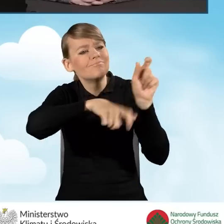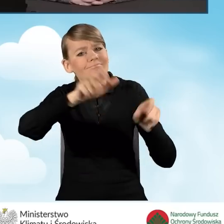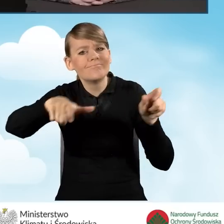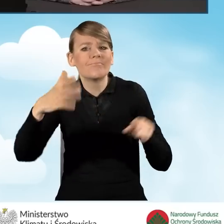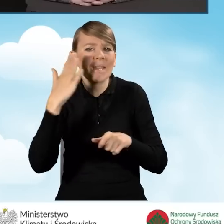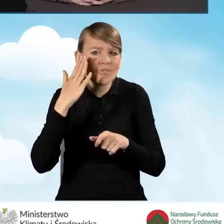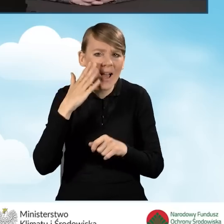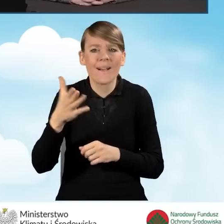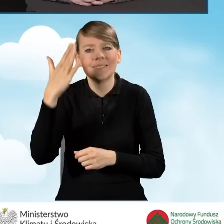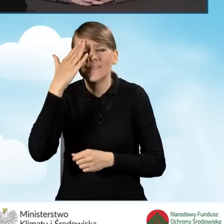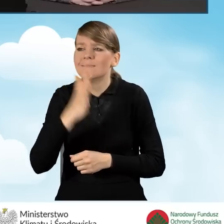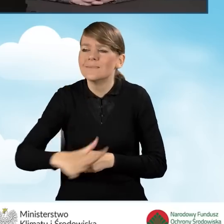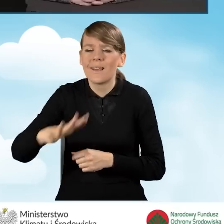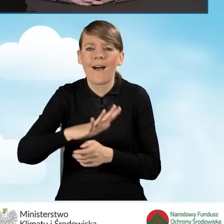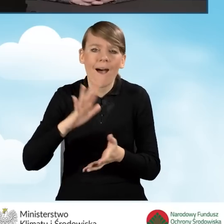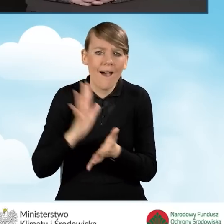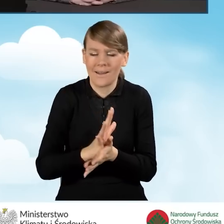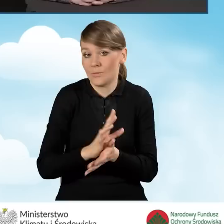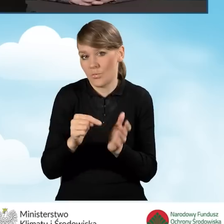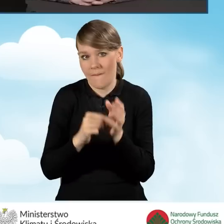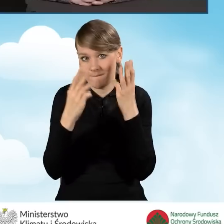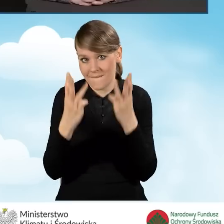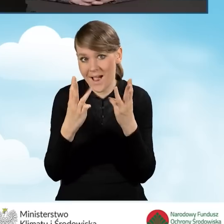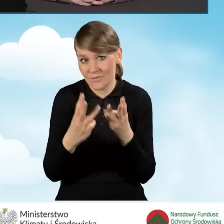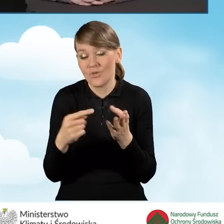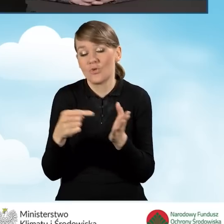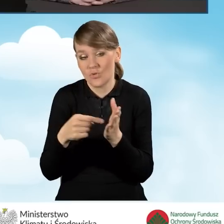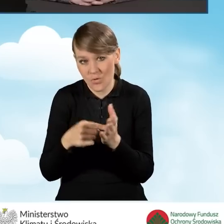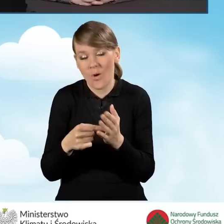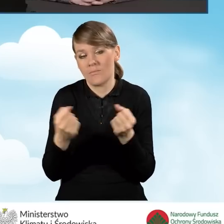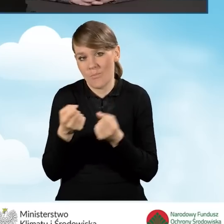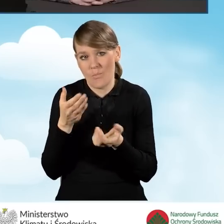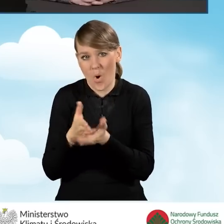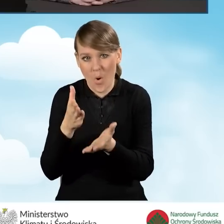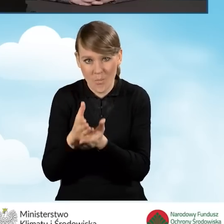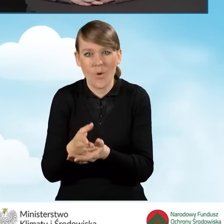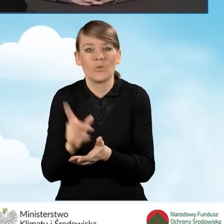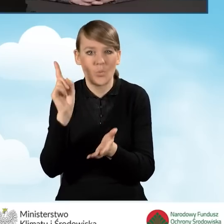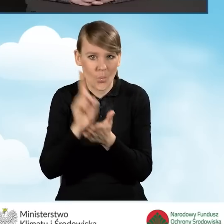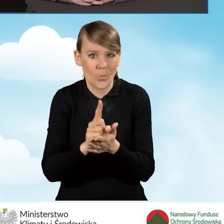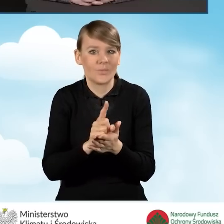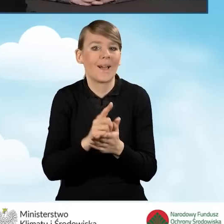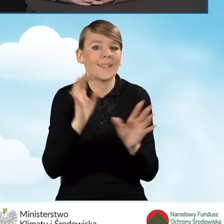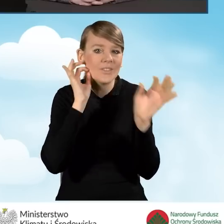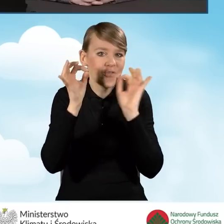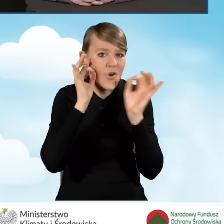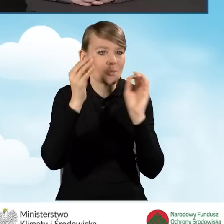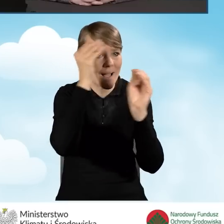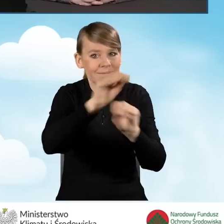co jest bardzo istotne, bo to pomaga w dotarciu bezpośrednio do mieszkańców z informacjami i z pomocą dla nich.